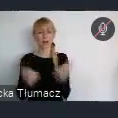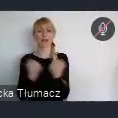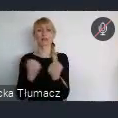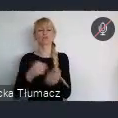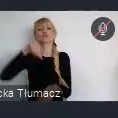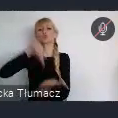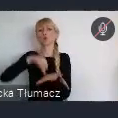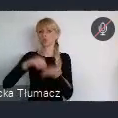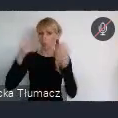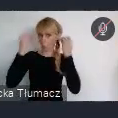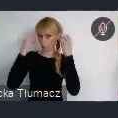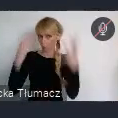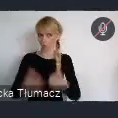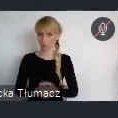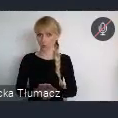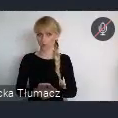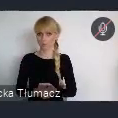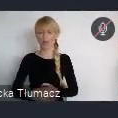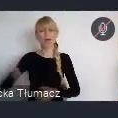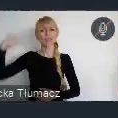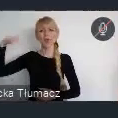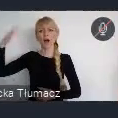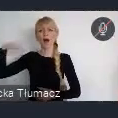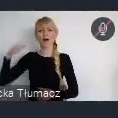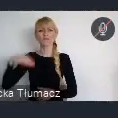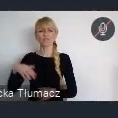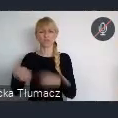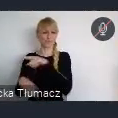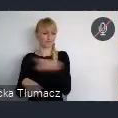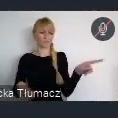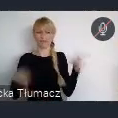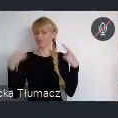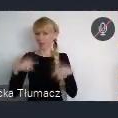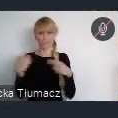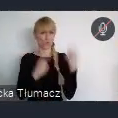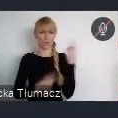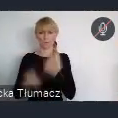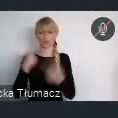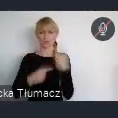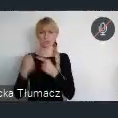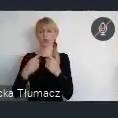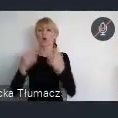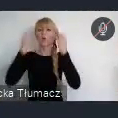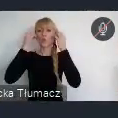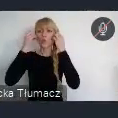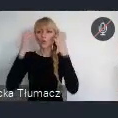Nikt w życiu, w przeszłości, nie myślał, że kultura może wzmóc